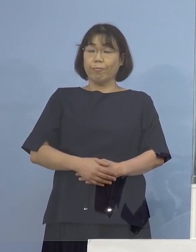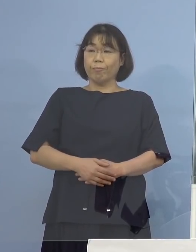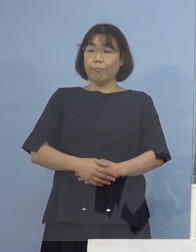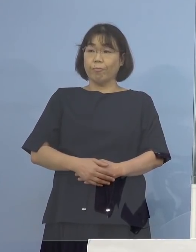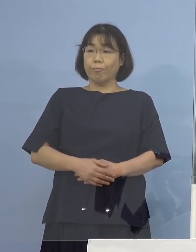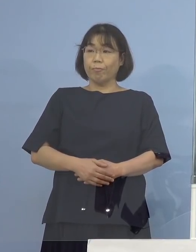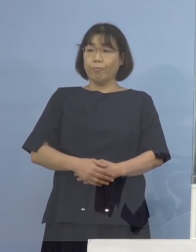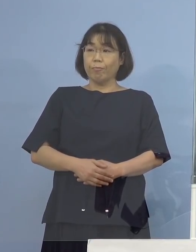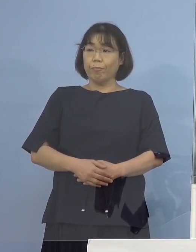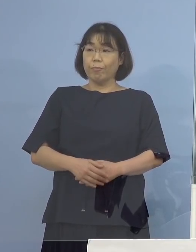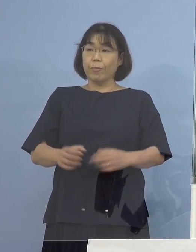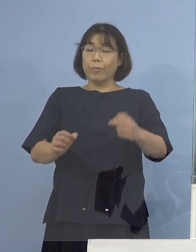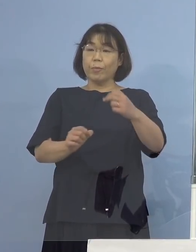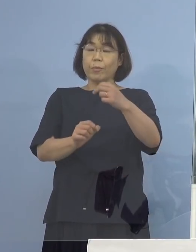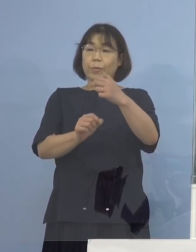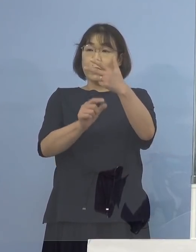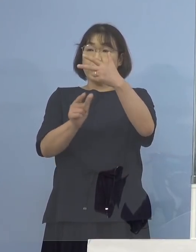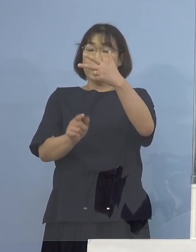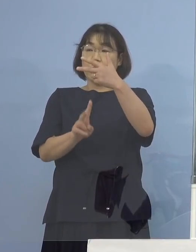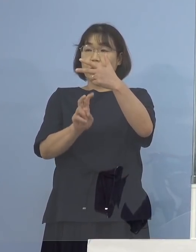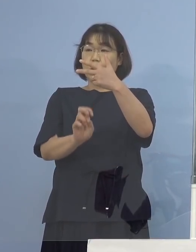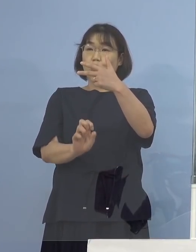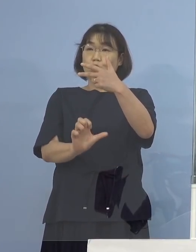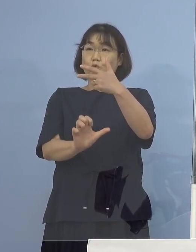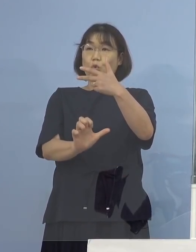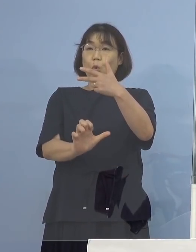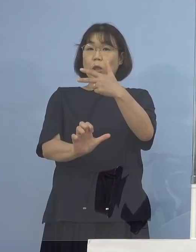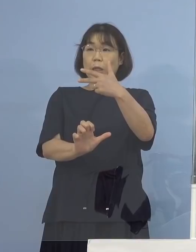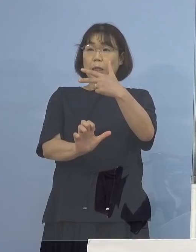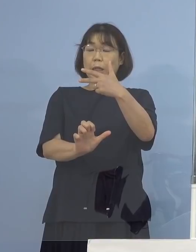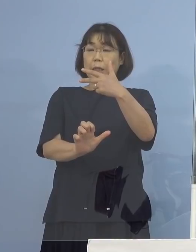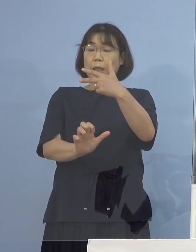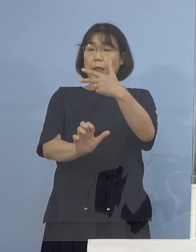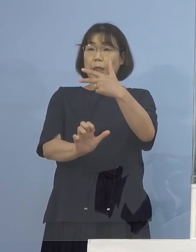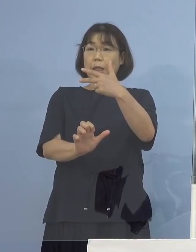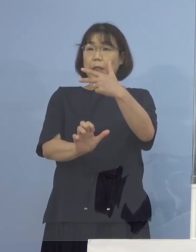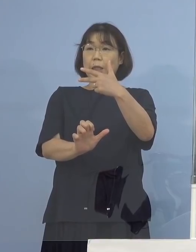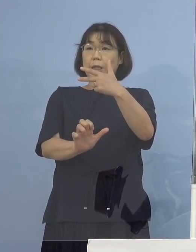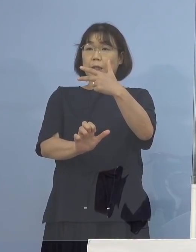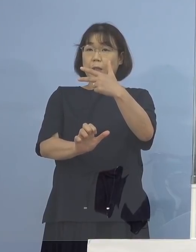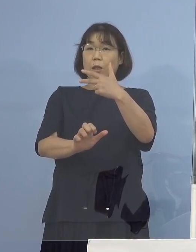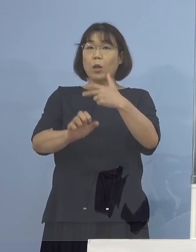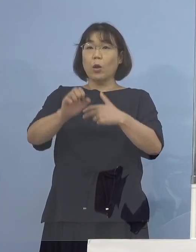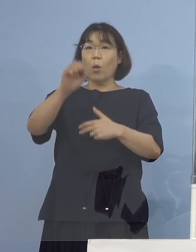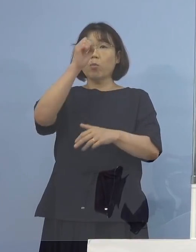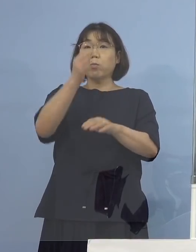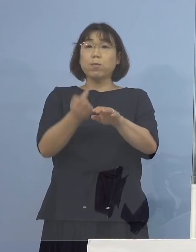7月25日の発症ということで 2日以内に両県、両県に行かれていたということですね